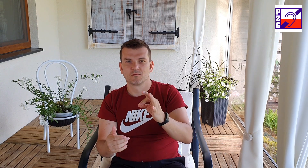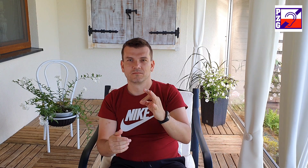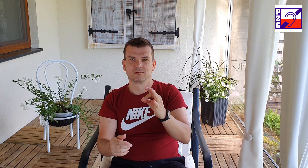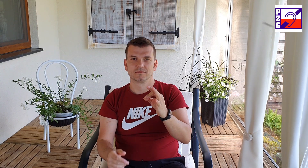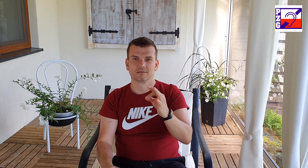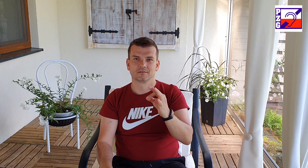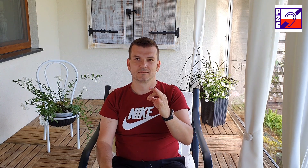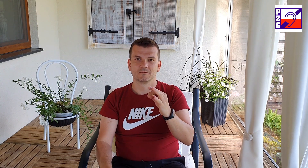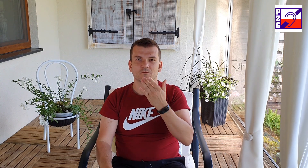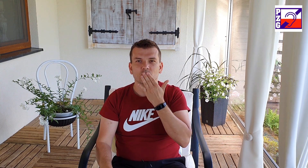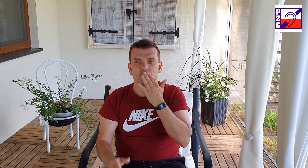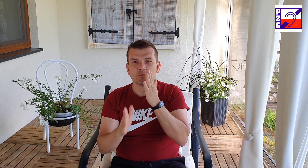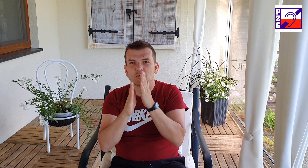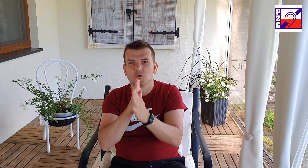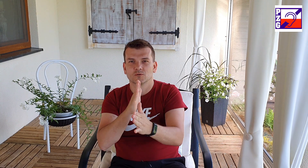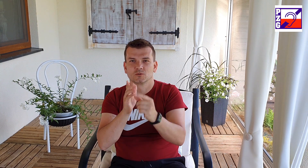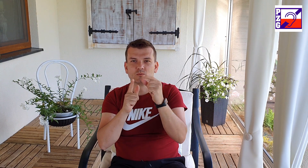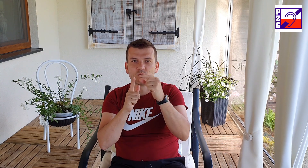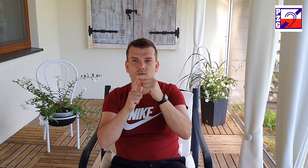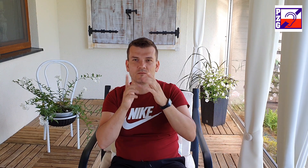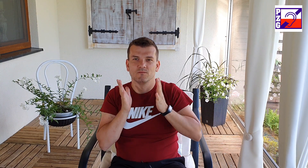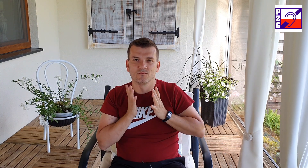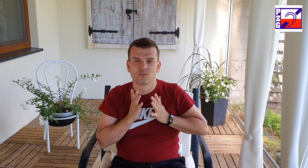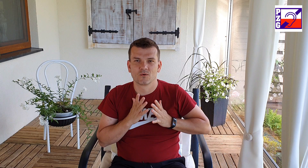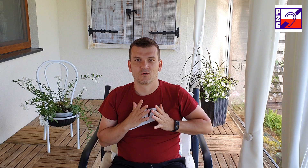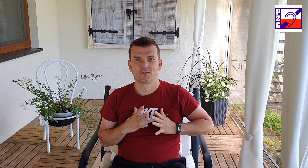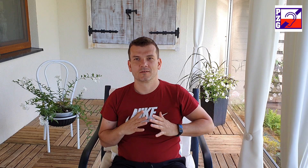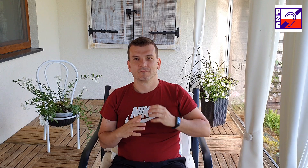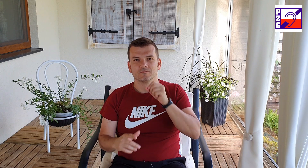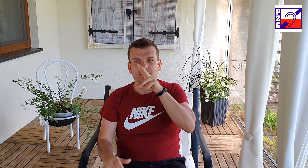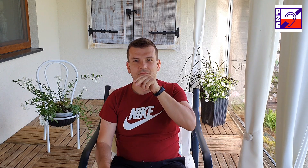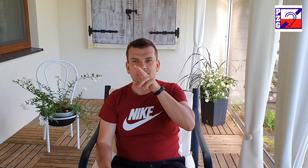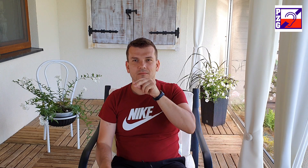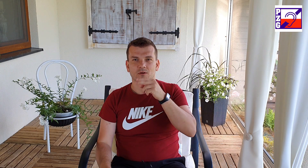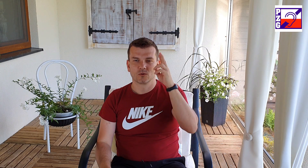nie bój się użyć kartki i długopisu do komunikacji z nami